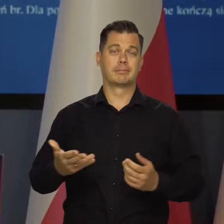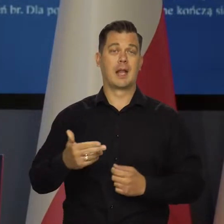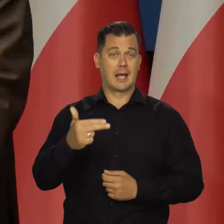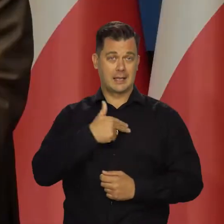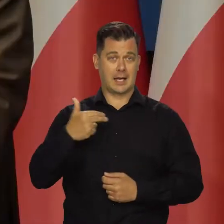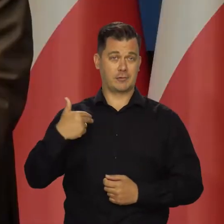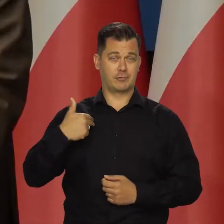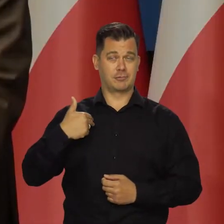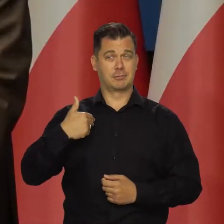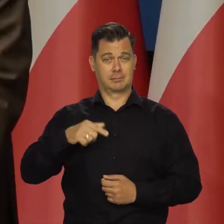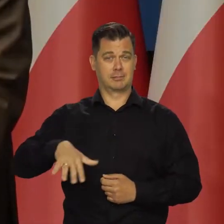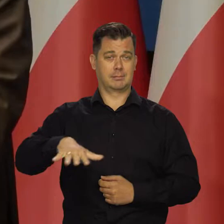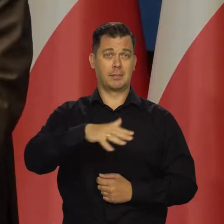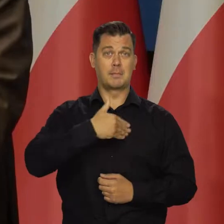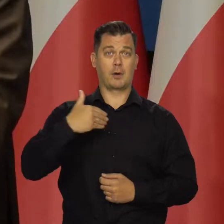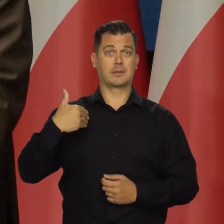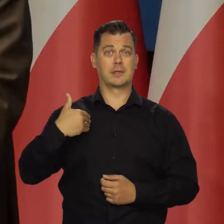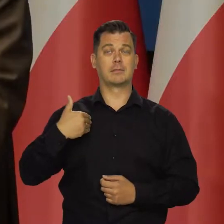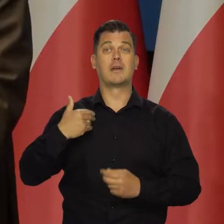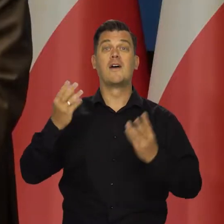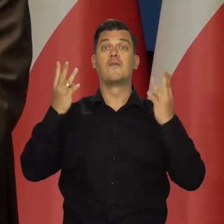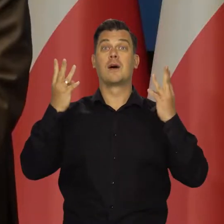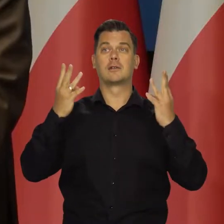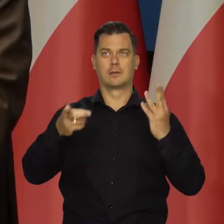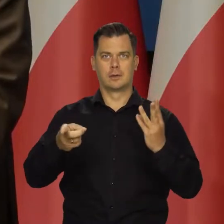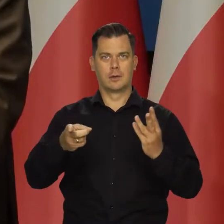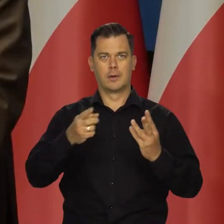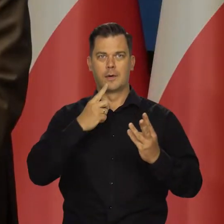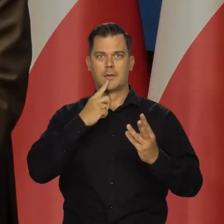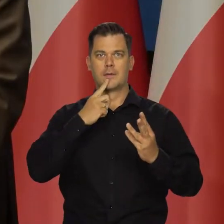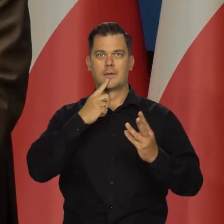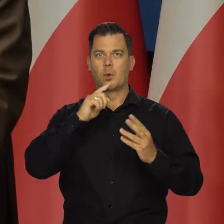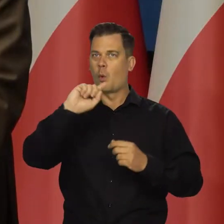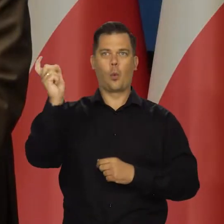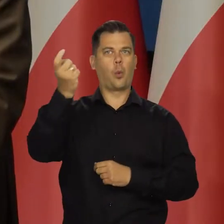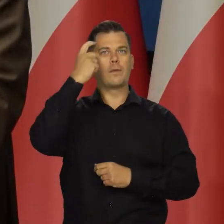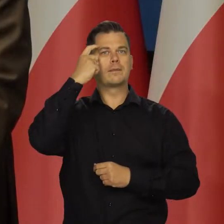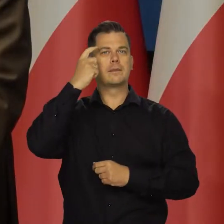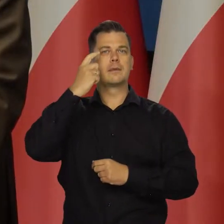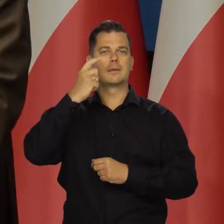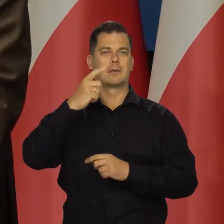W naszej perspektywy, proszę Państwa, ważne jest, by zacieśnienie monetarne w głównych gospodarkach świata